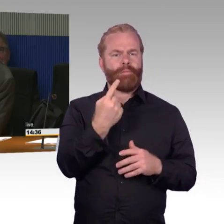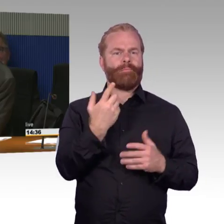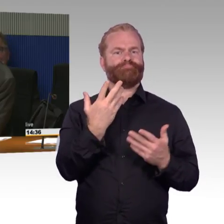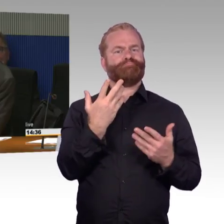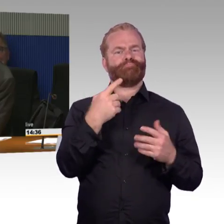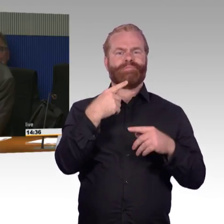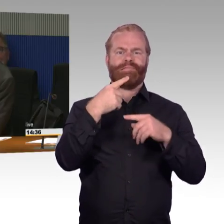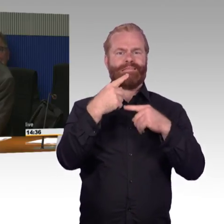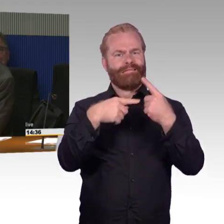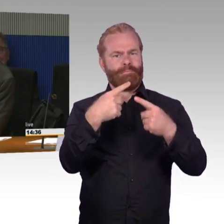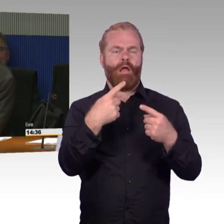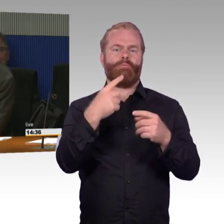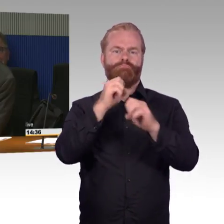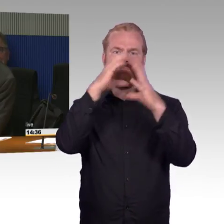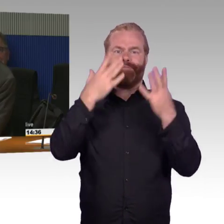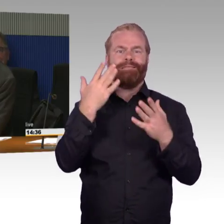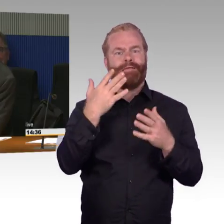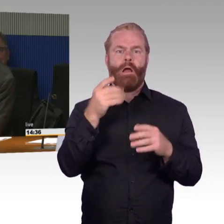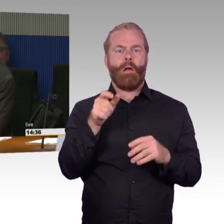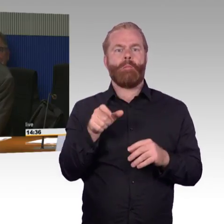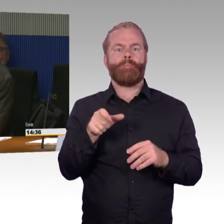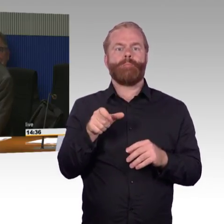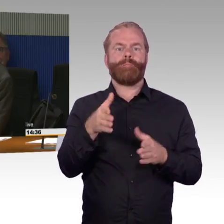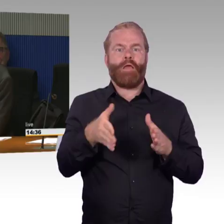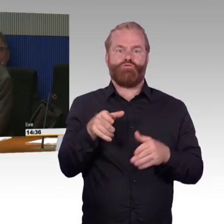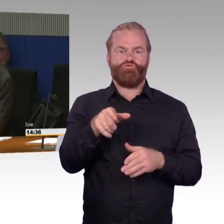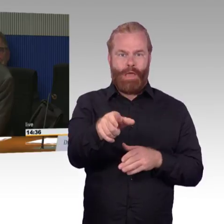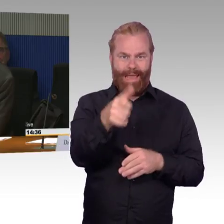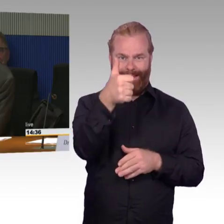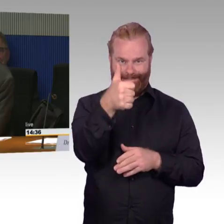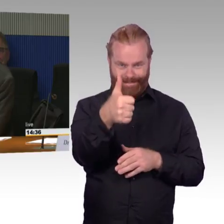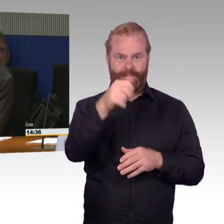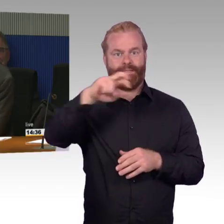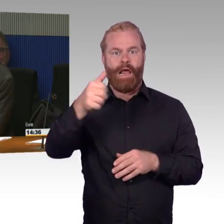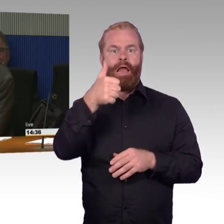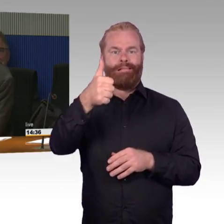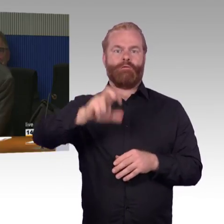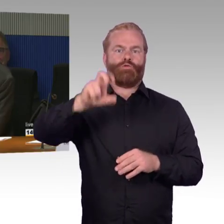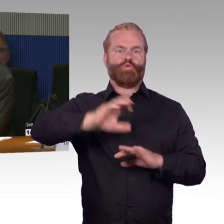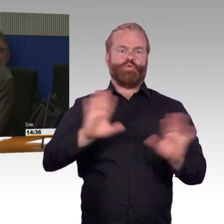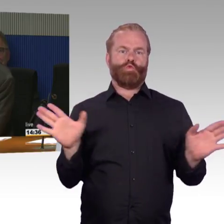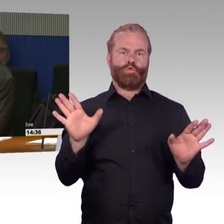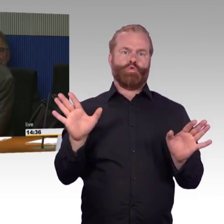ob man da nicht was ändern muss und sagen muss, ab einer bestimmten Fahrgastzahl, muss auch ein zweiter Aufzug